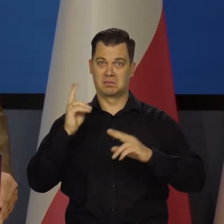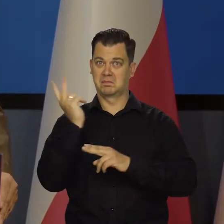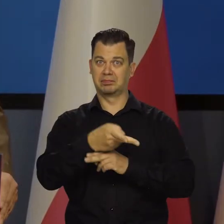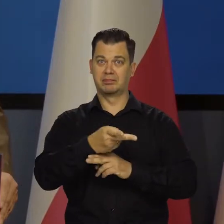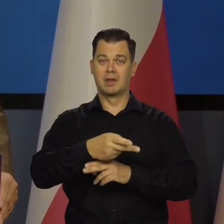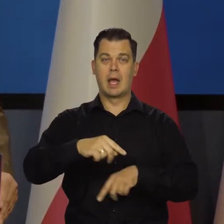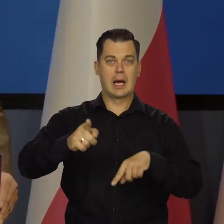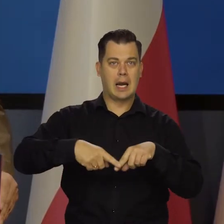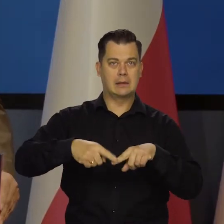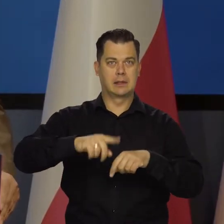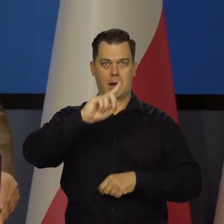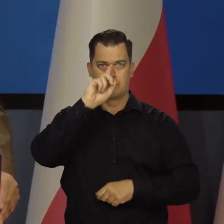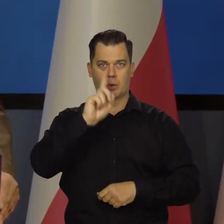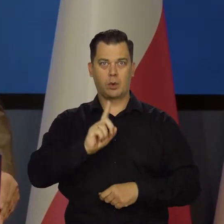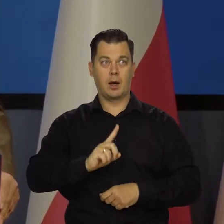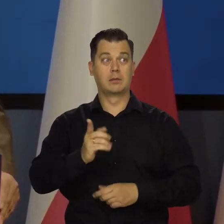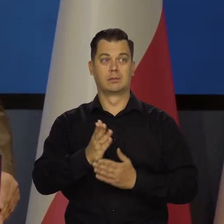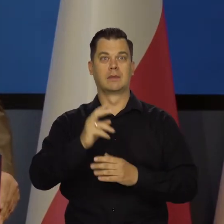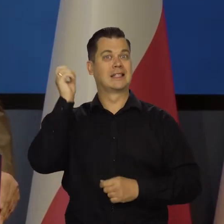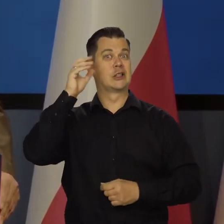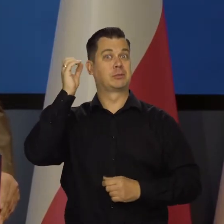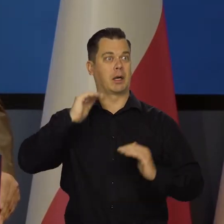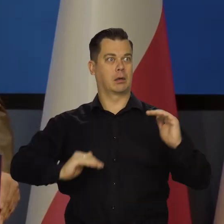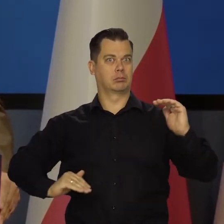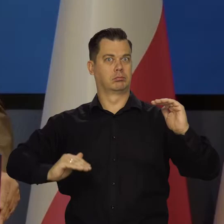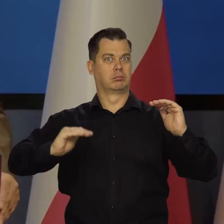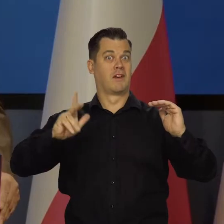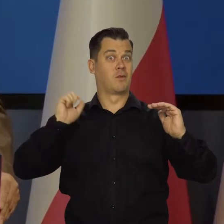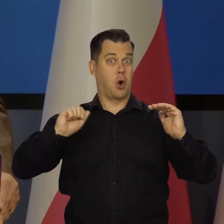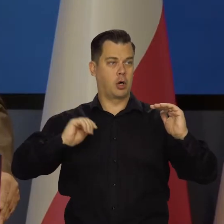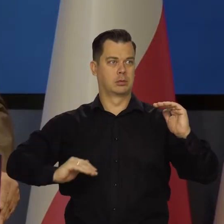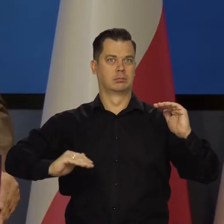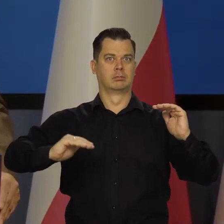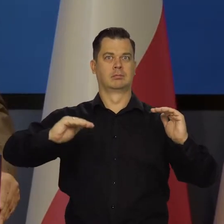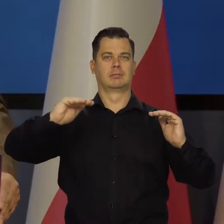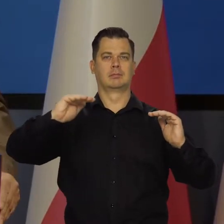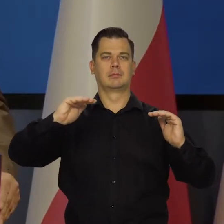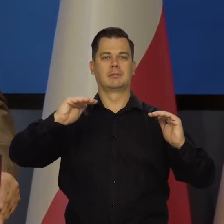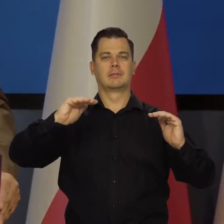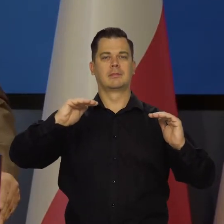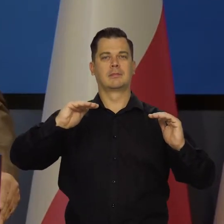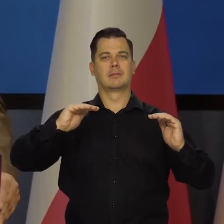Portugalię. Zbliżamy się do Hiszpanii, zbliżamy się do Włoch. No niestety, także dlatego,